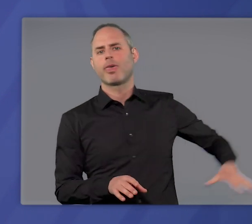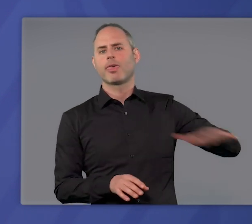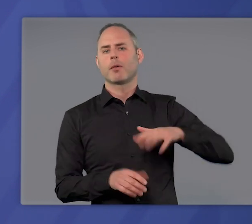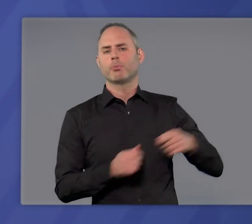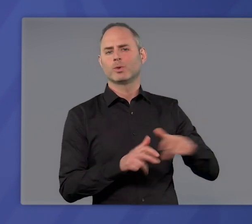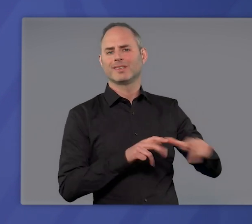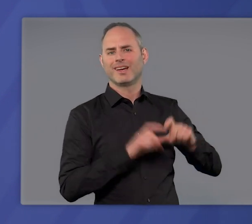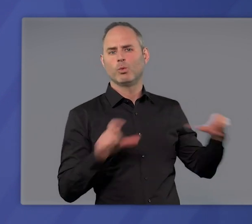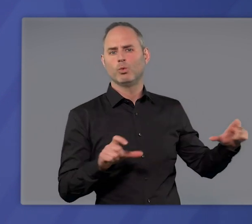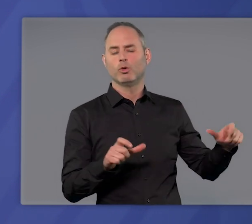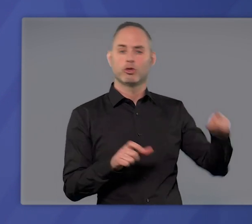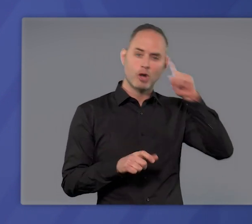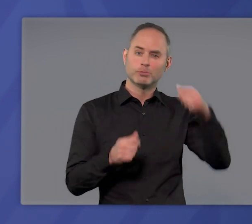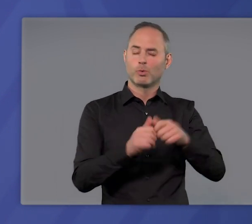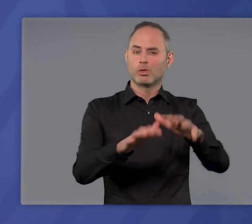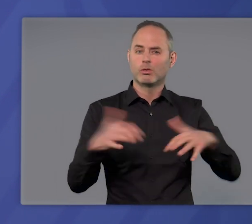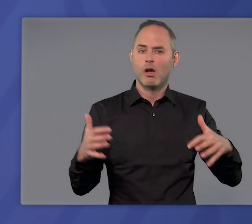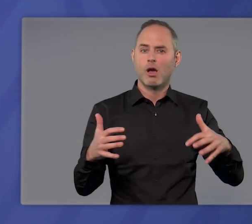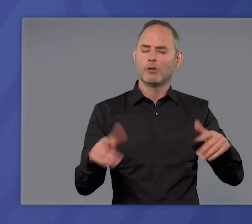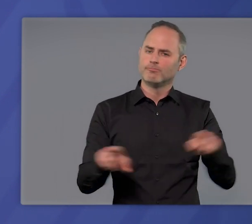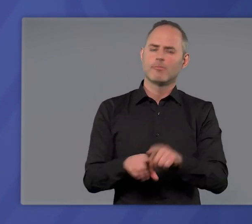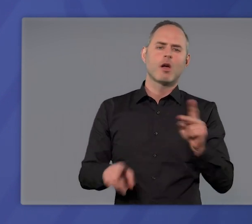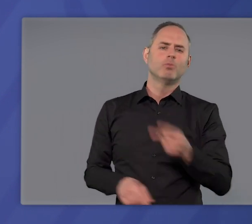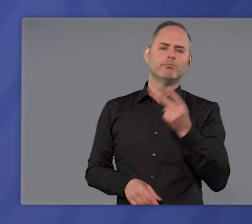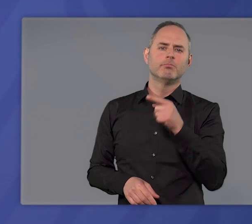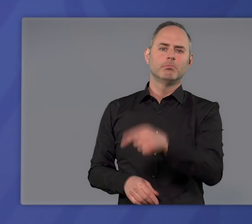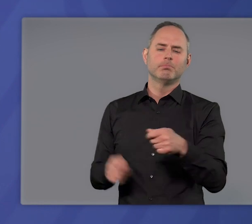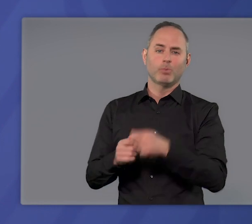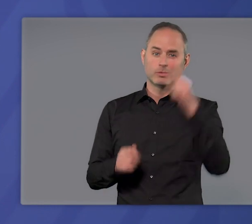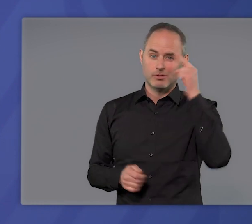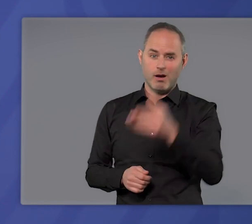in der Bundesregierung wie im Deutschen Bundestag und natürlich auch im Bundesrat